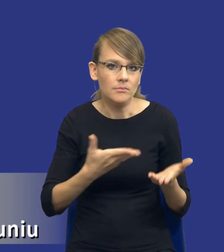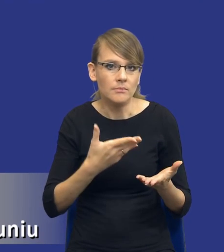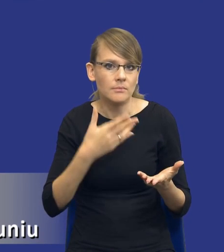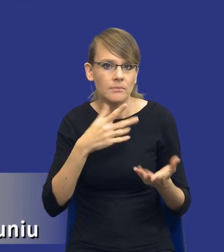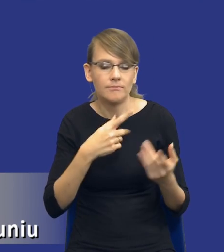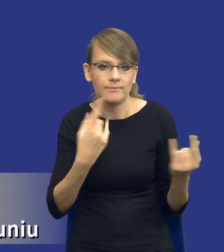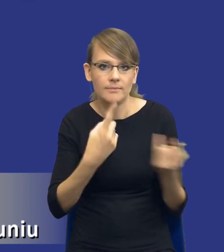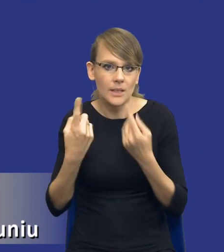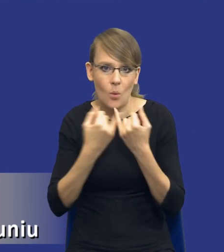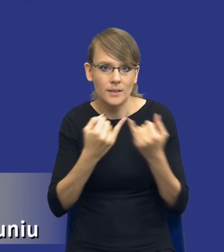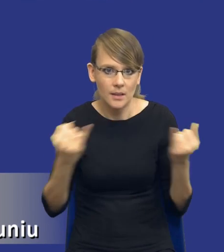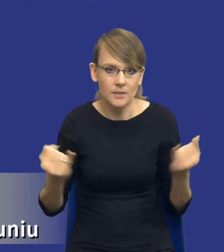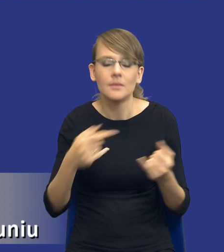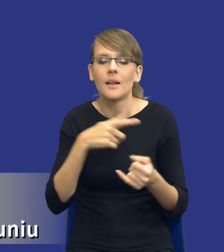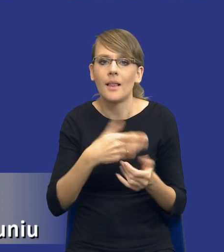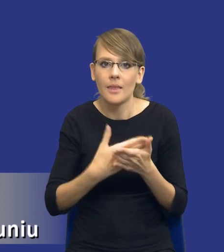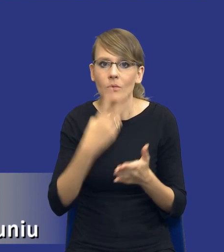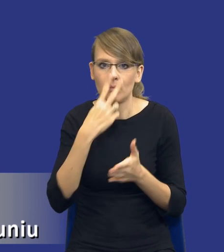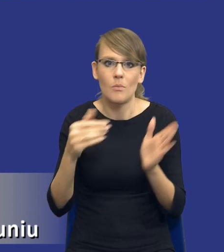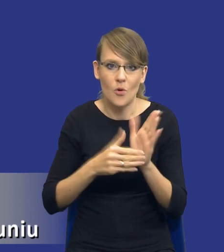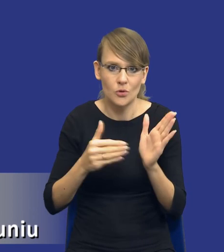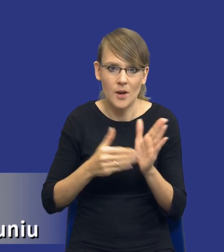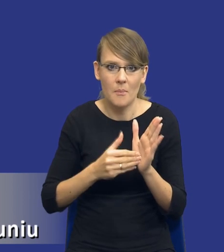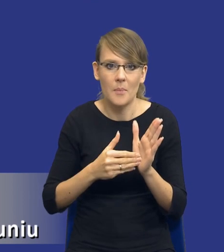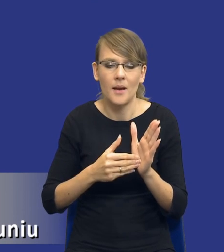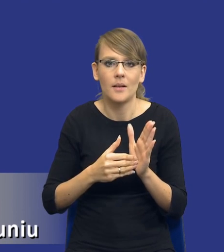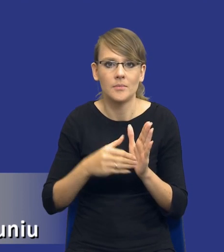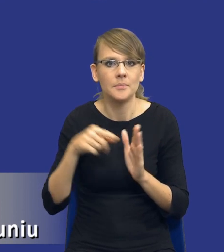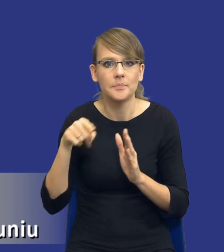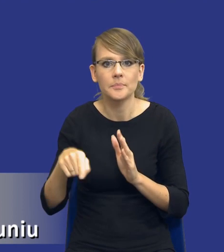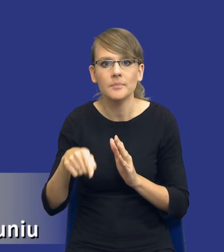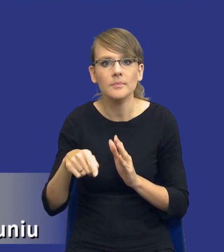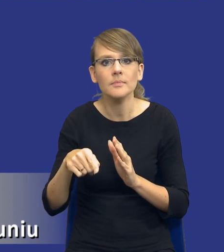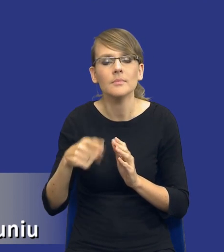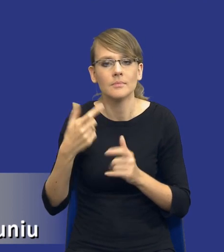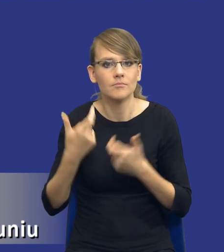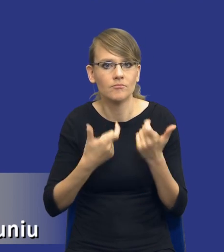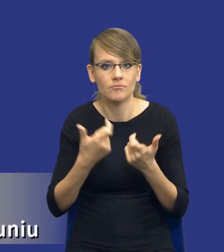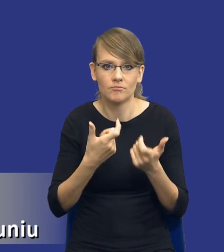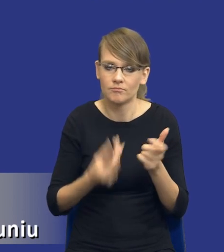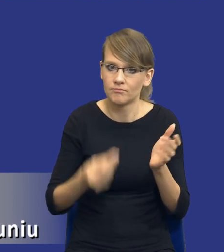jakby istniała potrzeba, żeby uregulować tego typu instrument. Ale z drugiej strony, trzeba by to było zrobić w